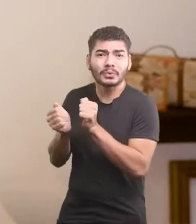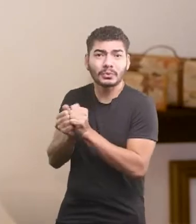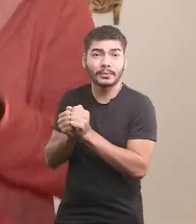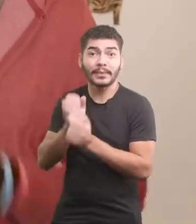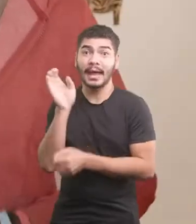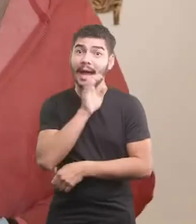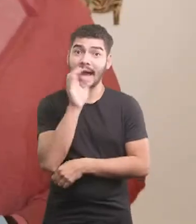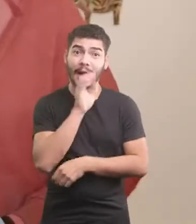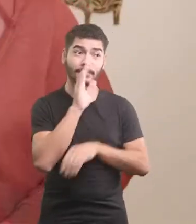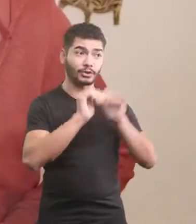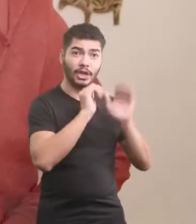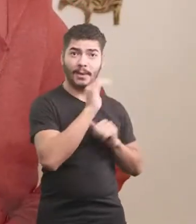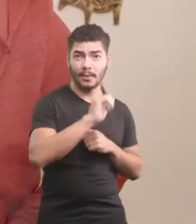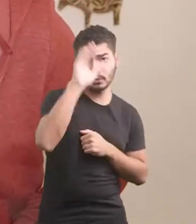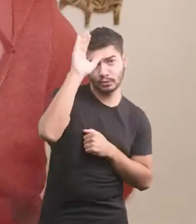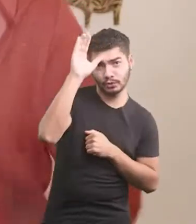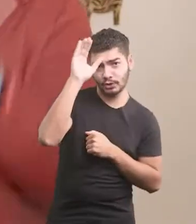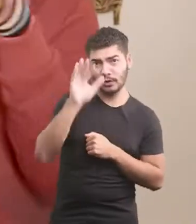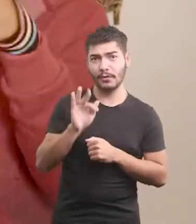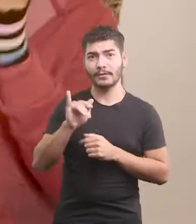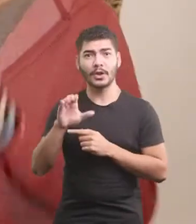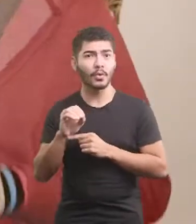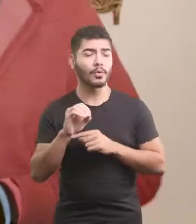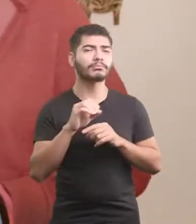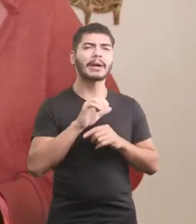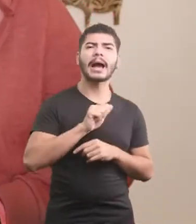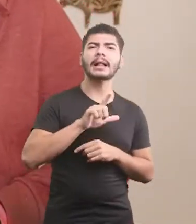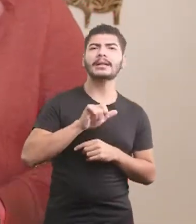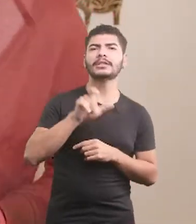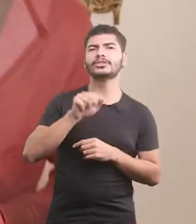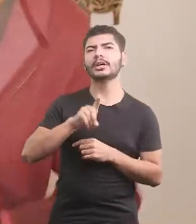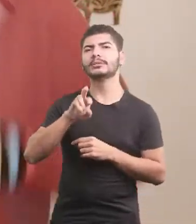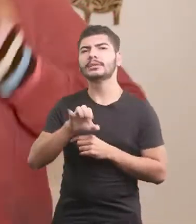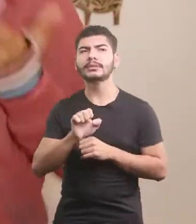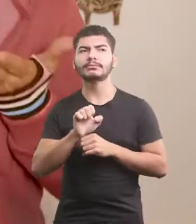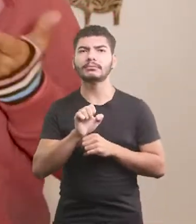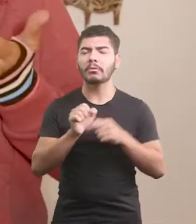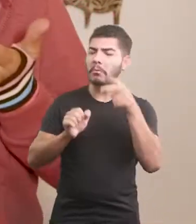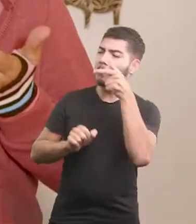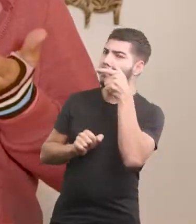E logo chamou o tio Fiico e o Seu Alexandre, que só queriam observar